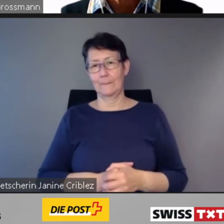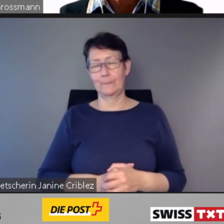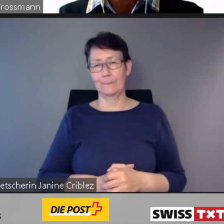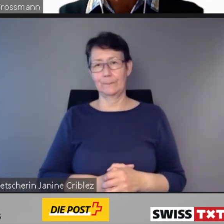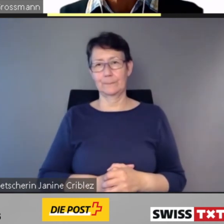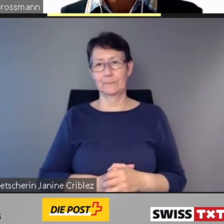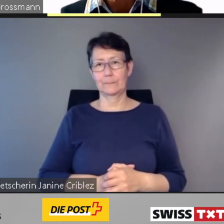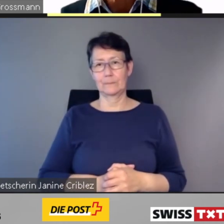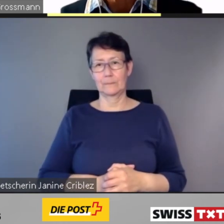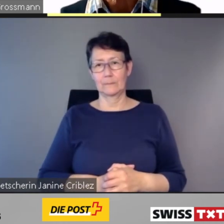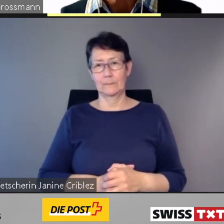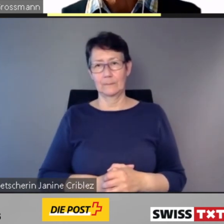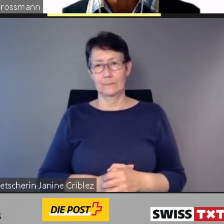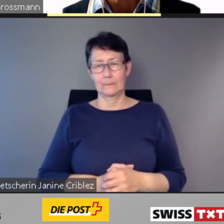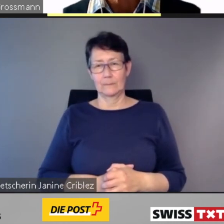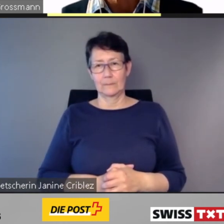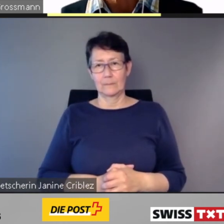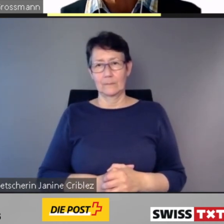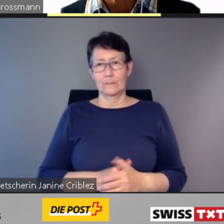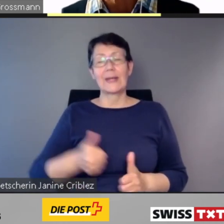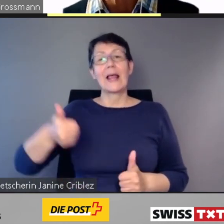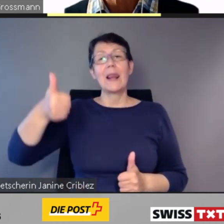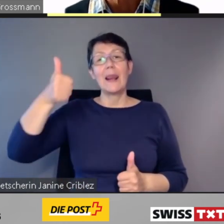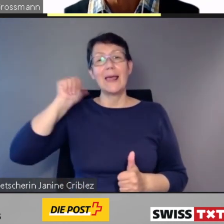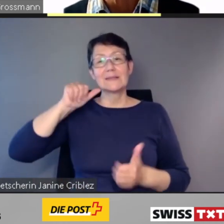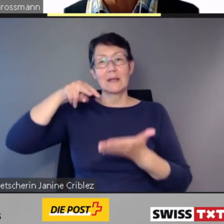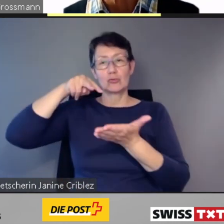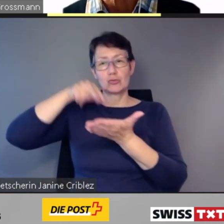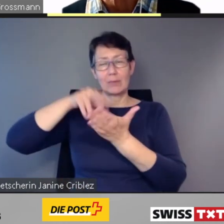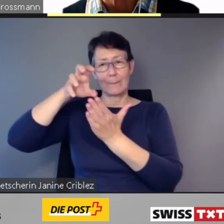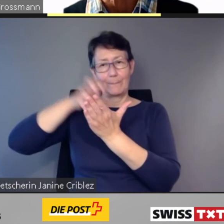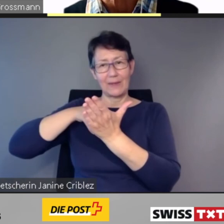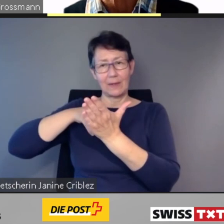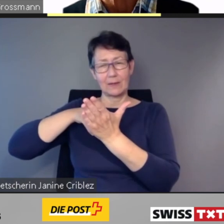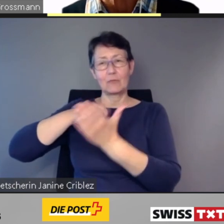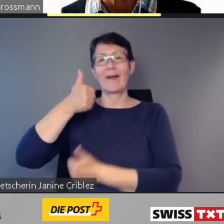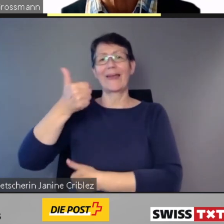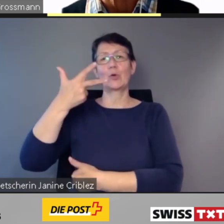In seinem letzten Bericht vom 31. Dezember des vergangenen Jahres